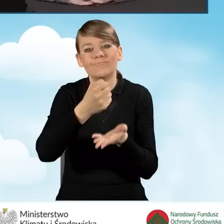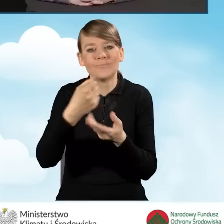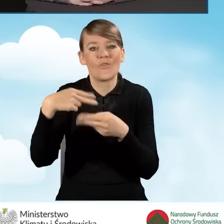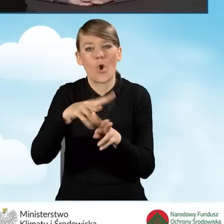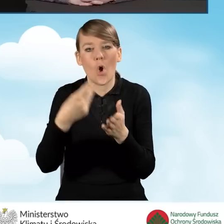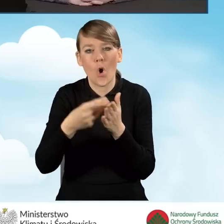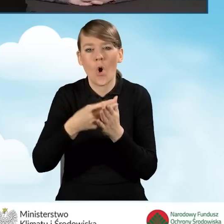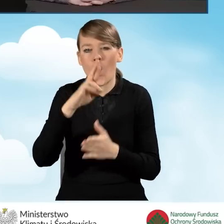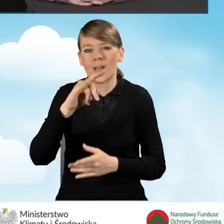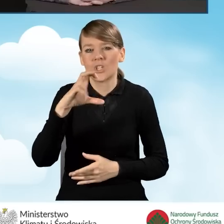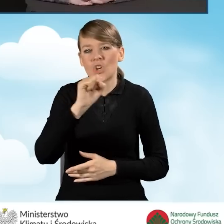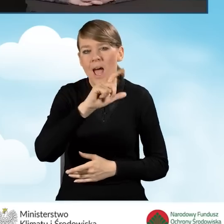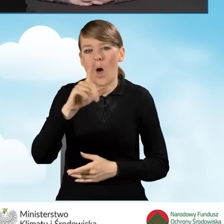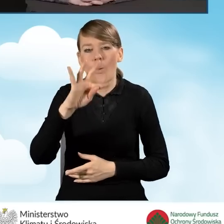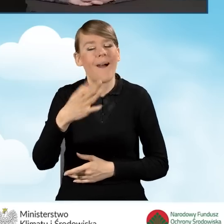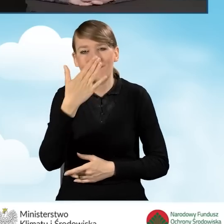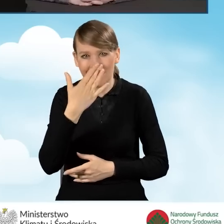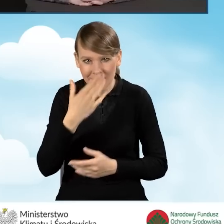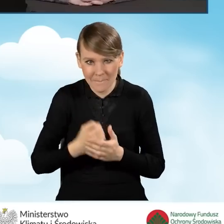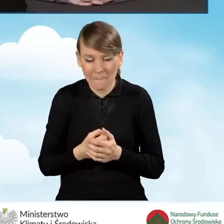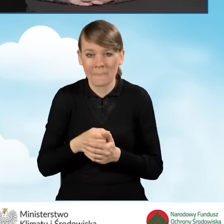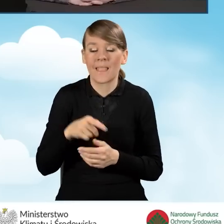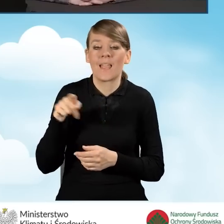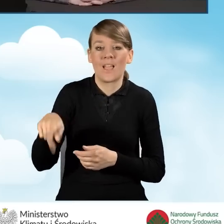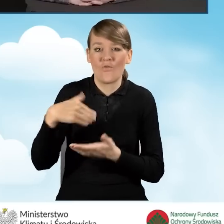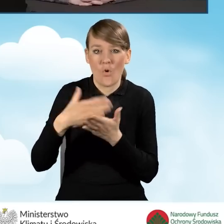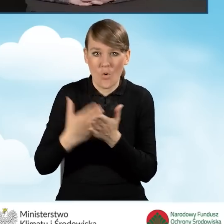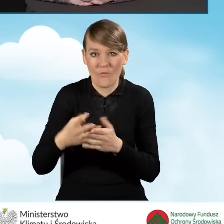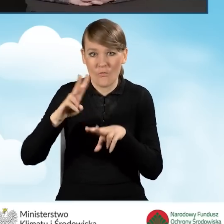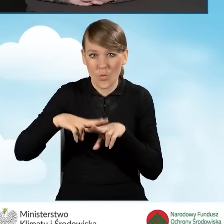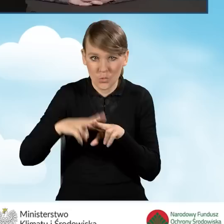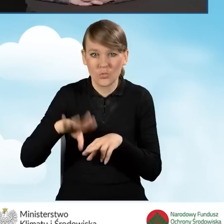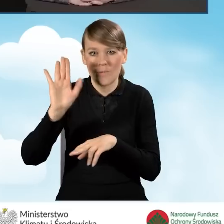że Wojewódzki Fundusz prowadzi rejestr wszystkich wniosków